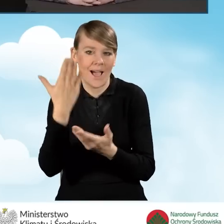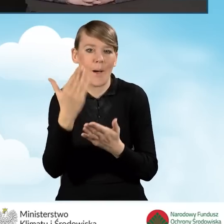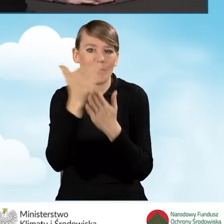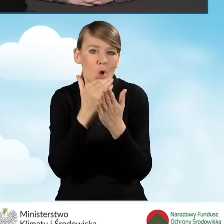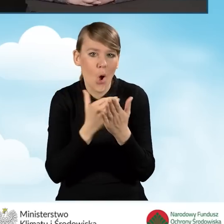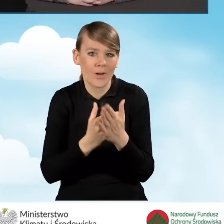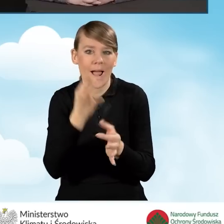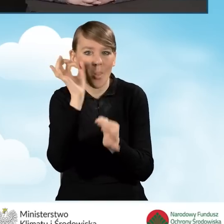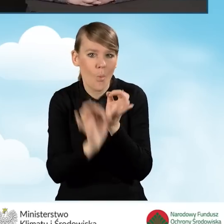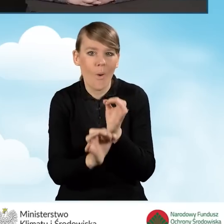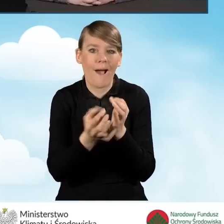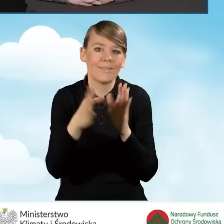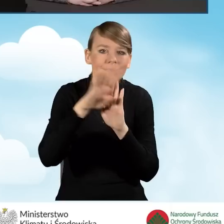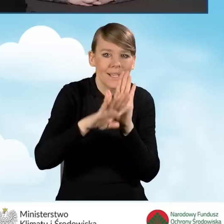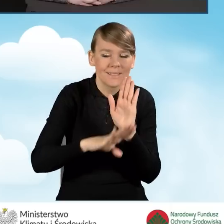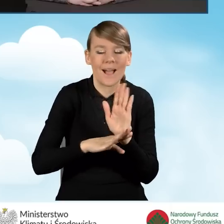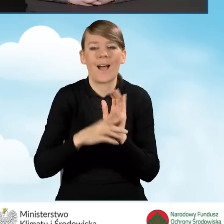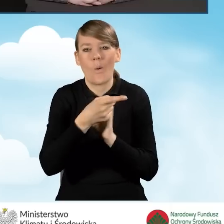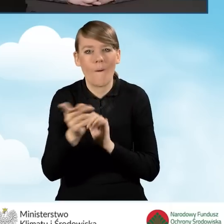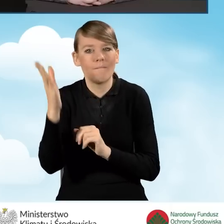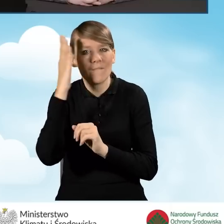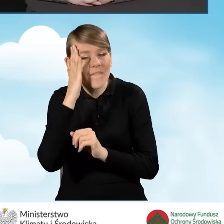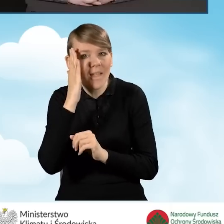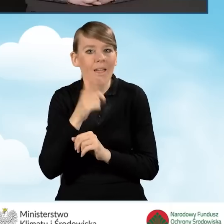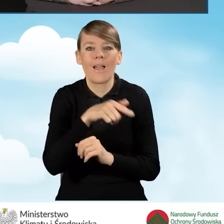wiedzą jakie są korzyści płynące z programu.